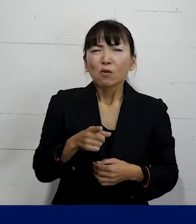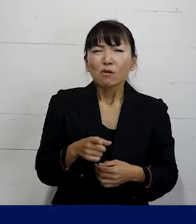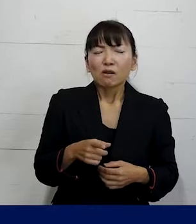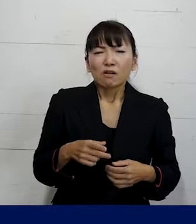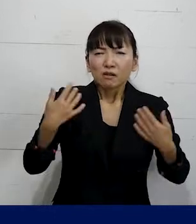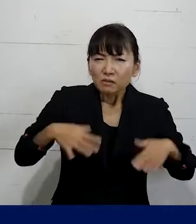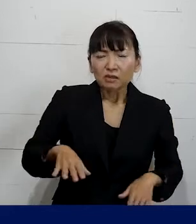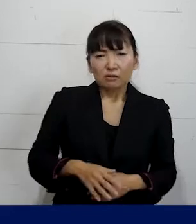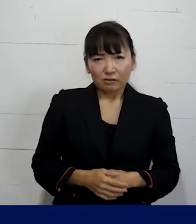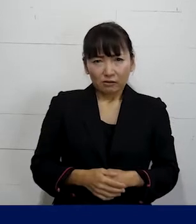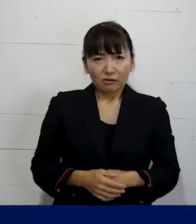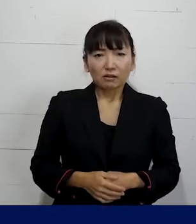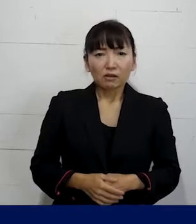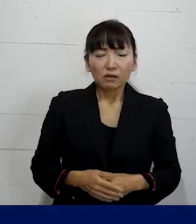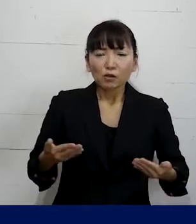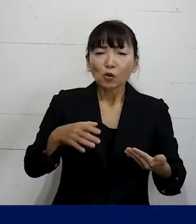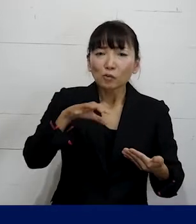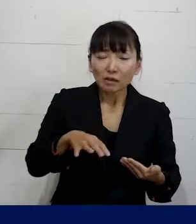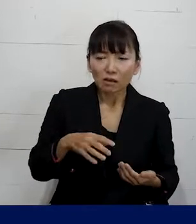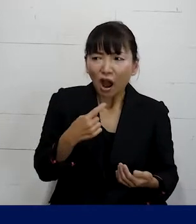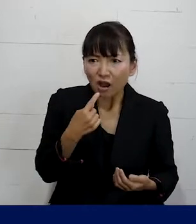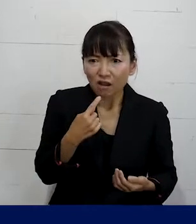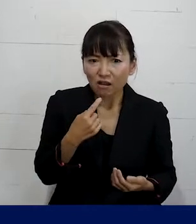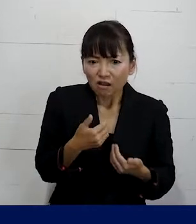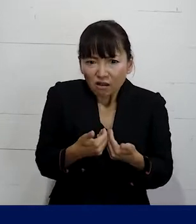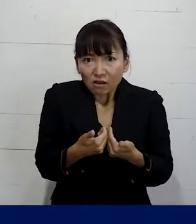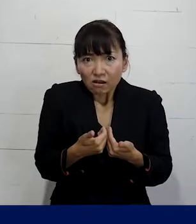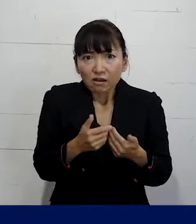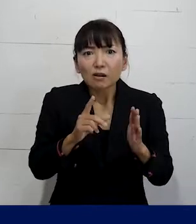まずは職場で嫌だと思うことがあったら